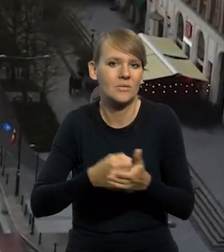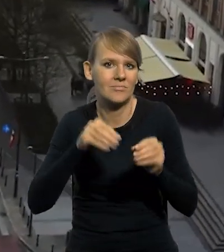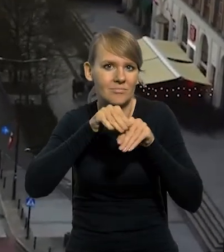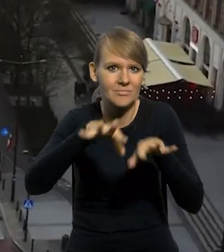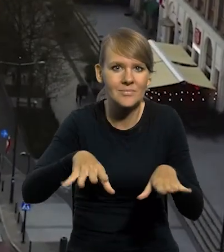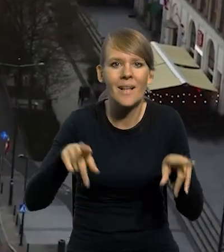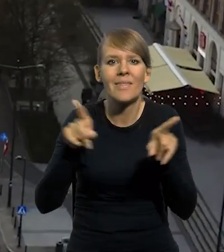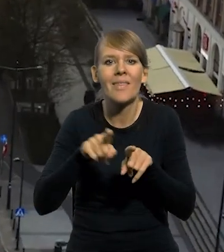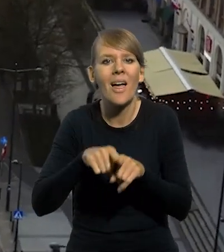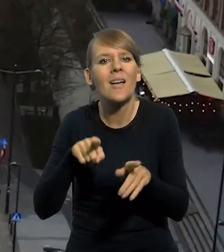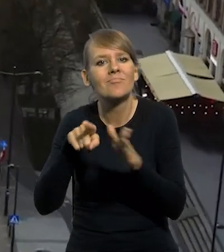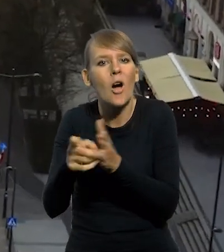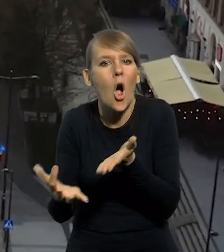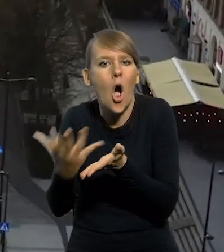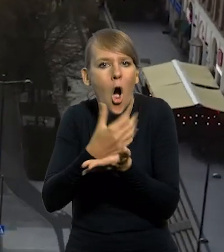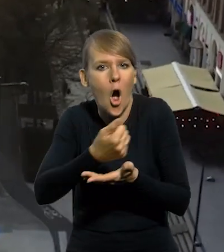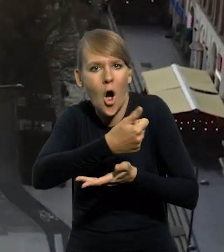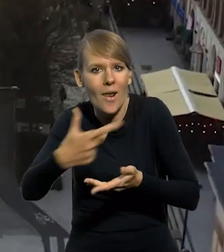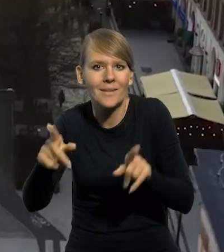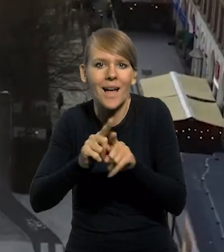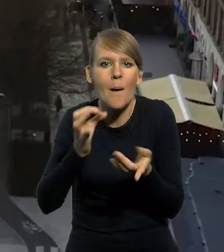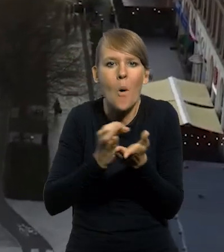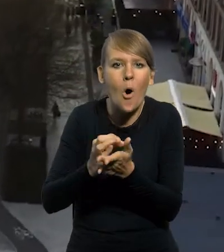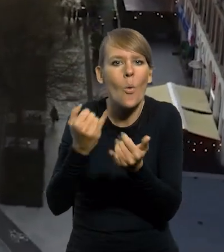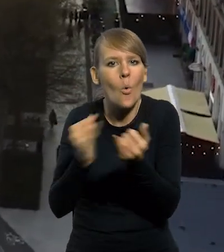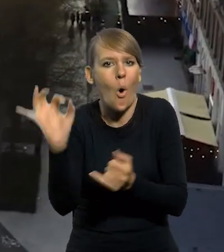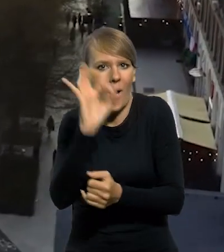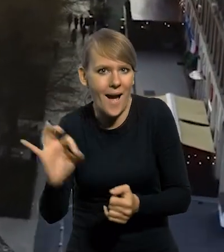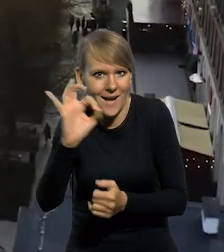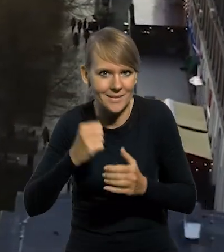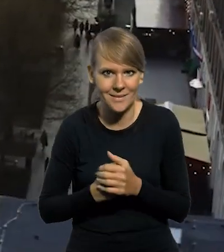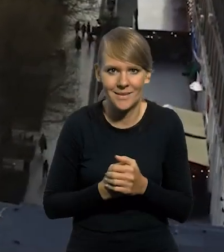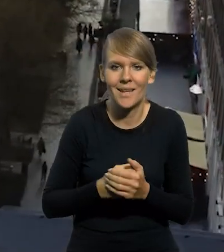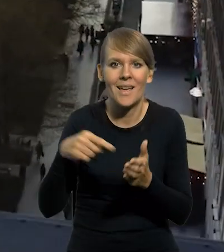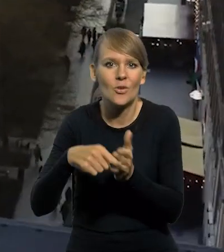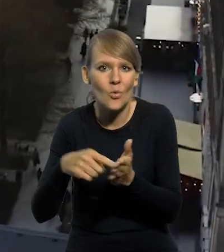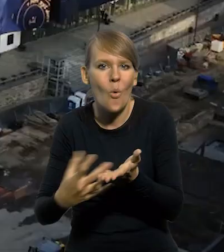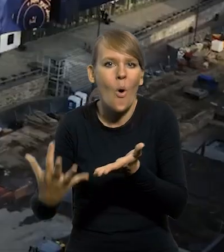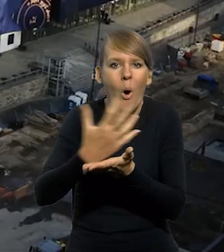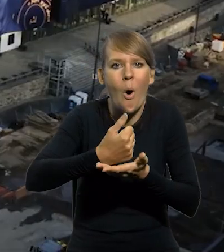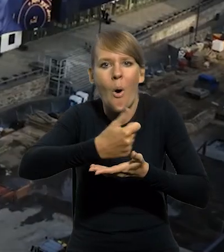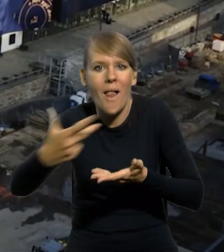jak i wartości kolekcjonerskich oraz monet okolicznościowych. Emisja wartości kolekcjonerskich i monet okolicznościowych